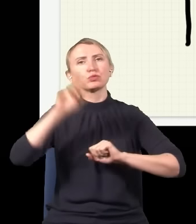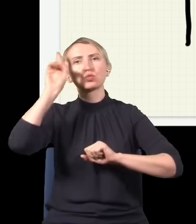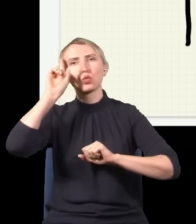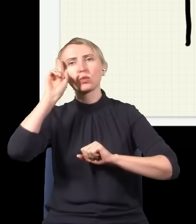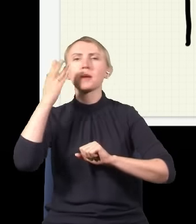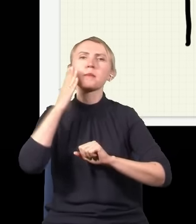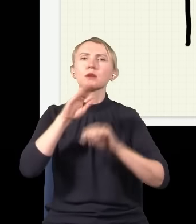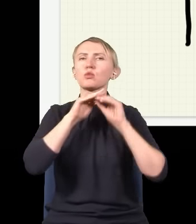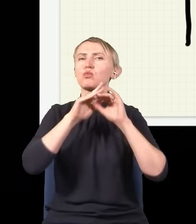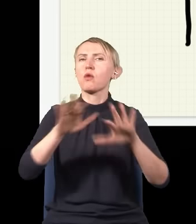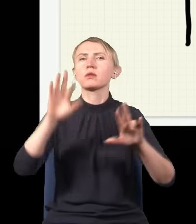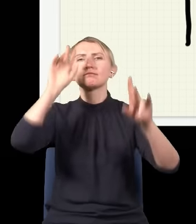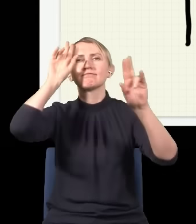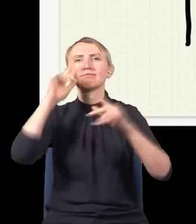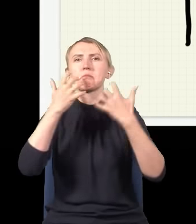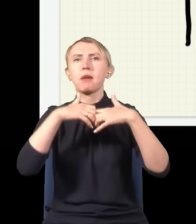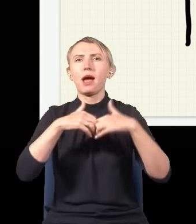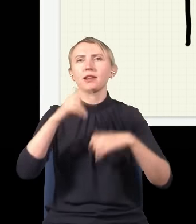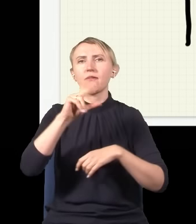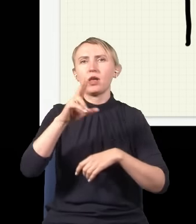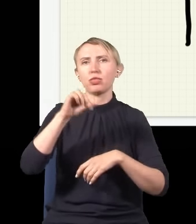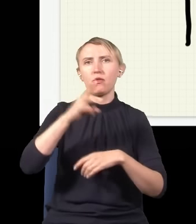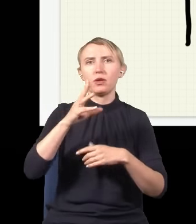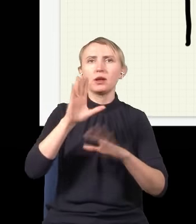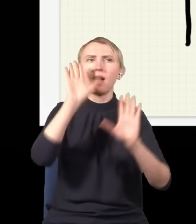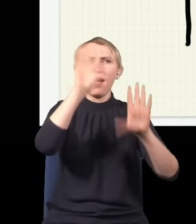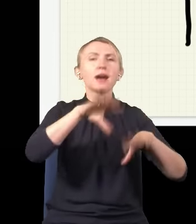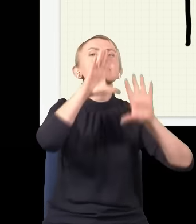Taka bardzo powszechna interpretacja mechaniki kwantowej to jest interpretacja „zamknij się i licz”,